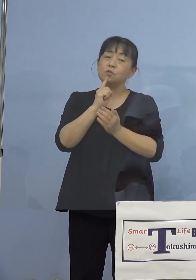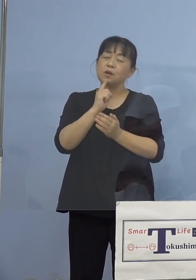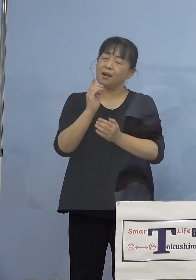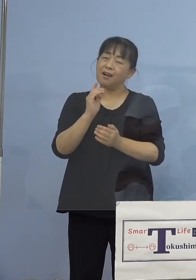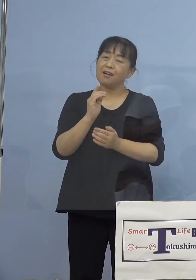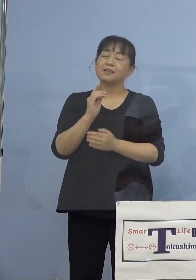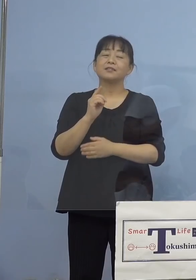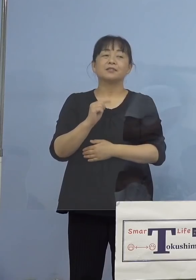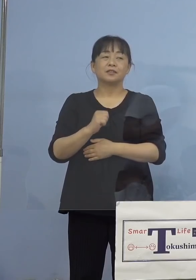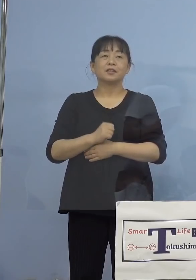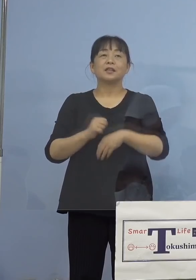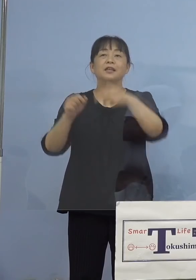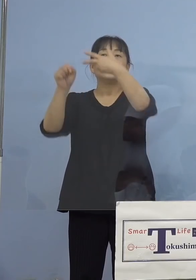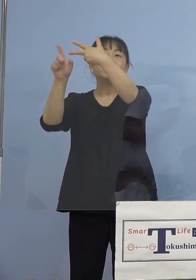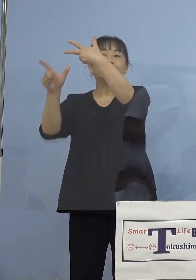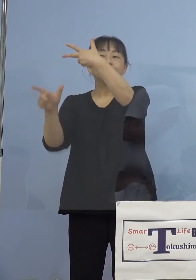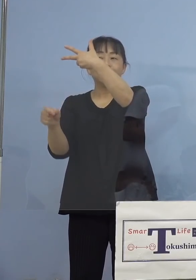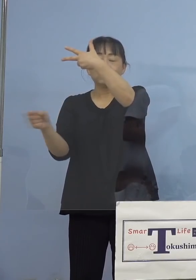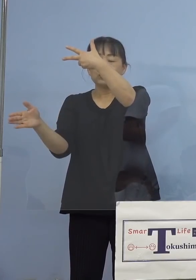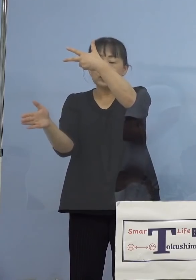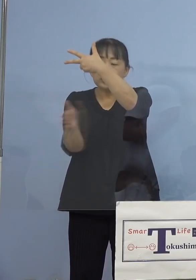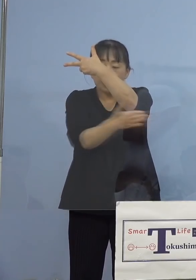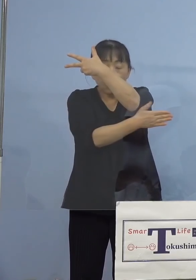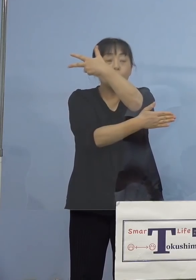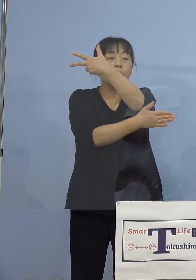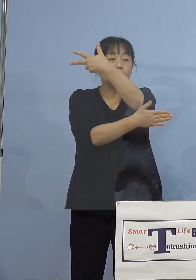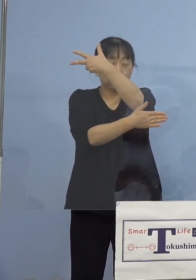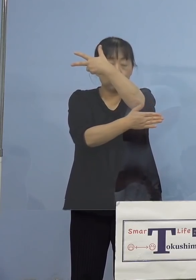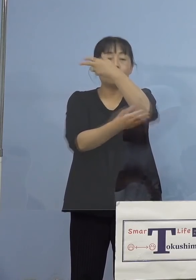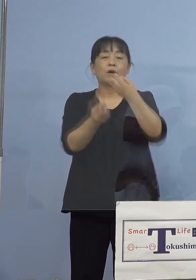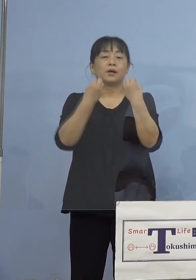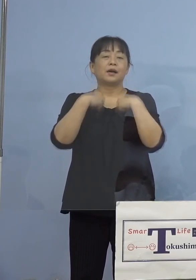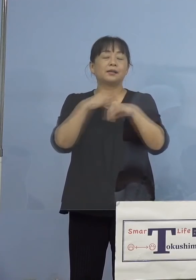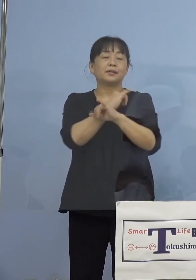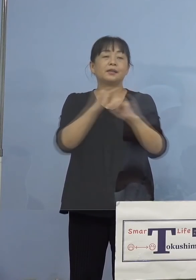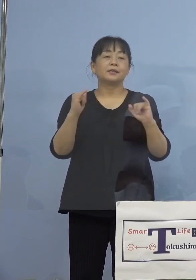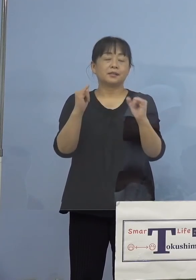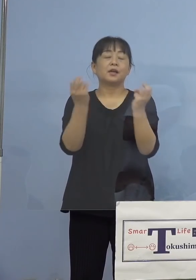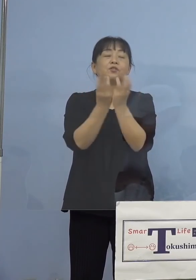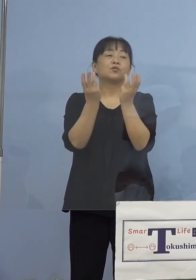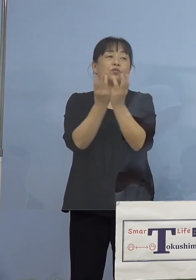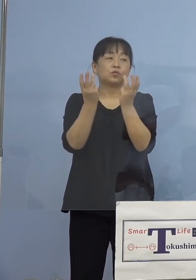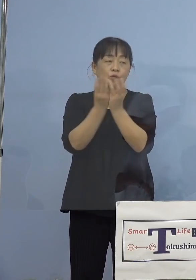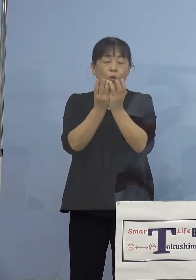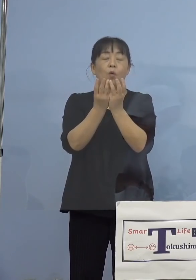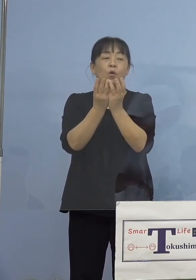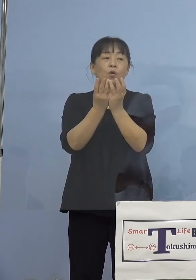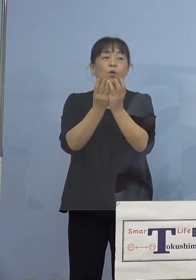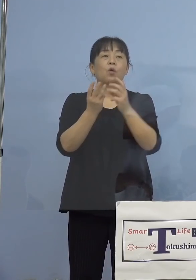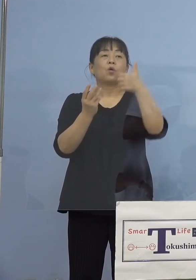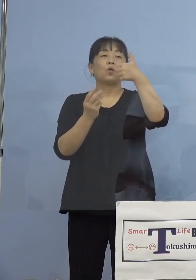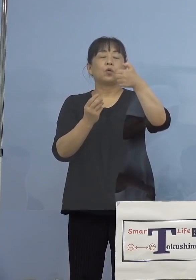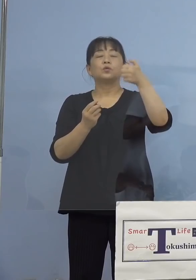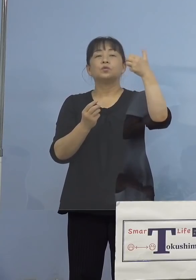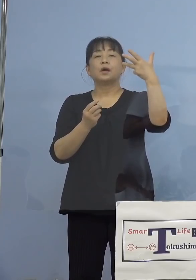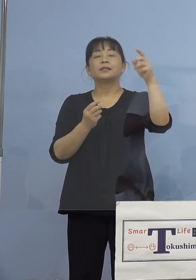ように、7月以降の数ですね、それで その全体に占める58.6パーセントが